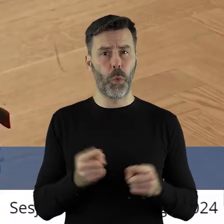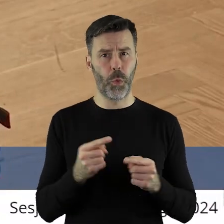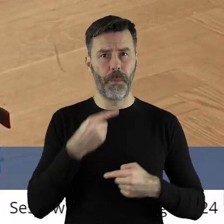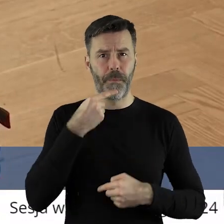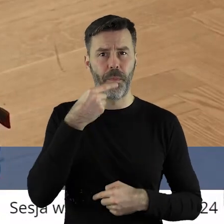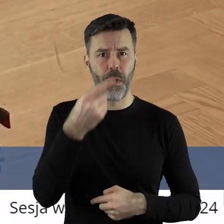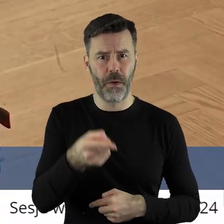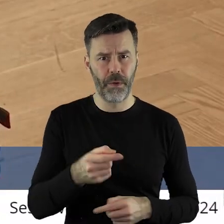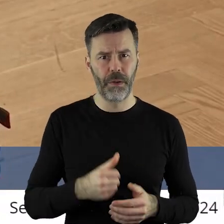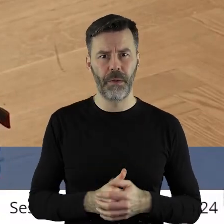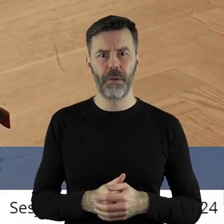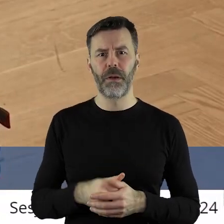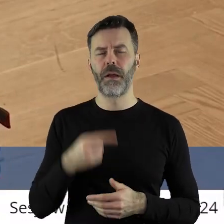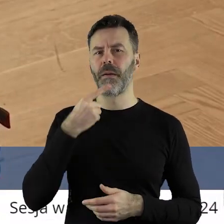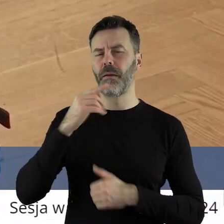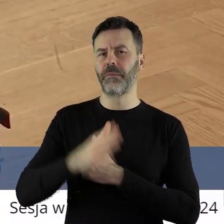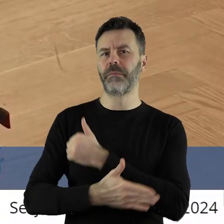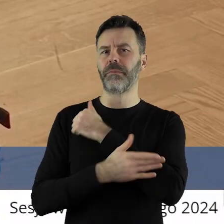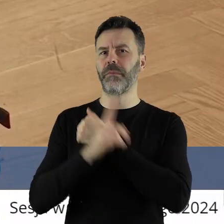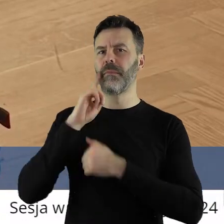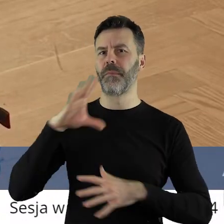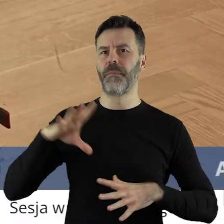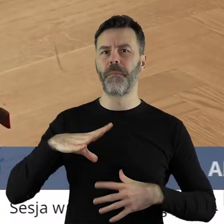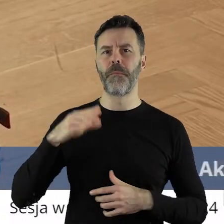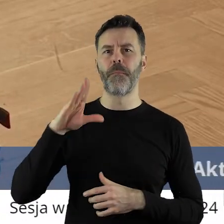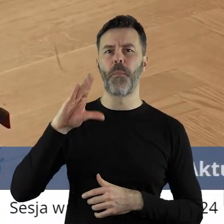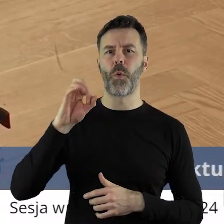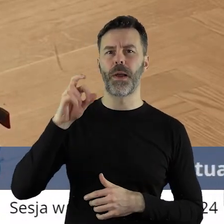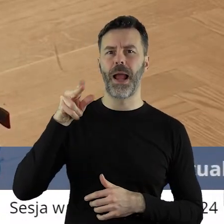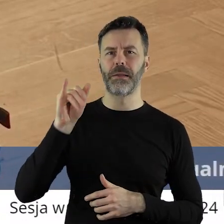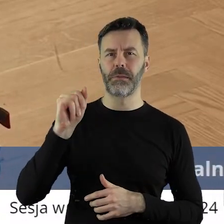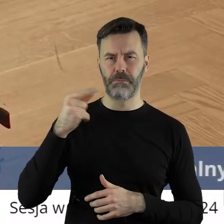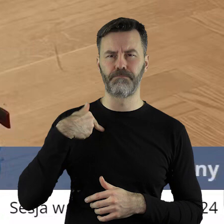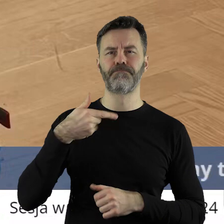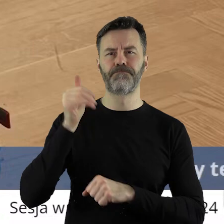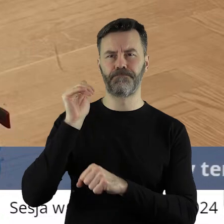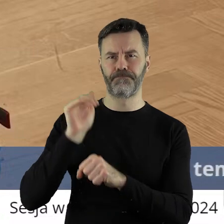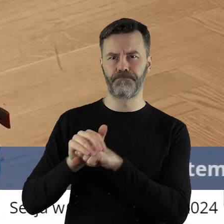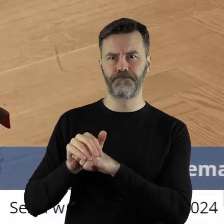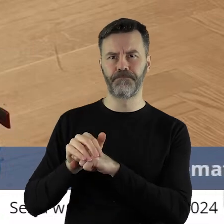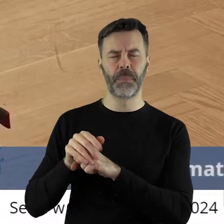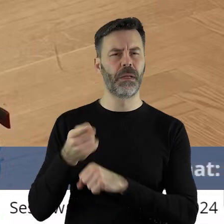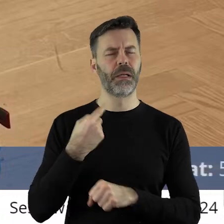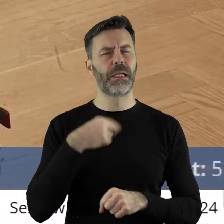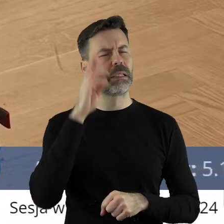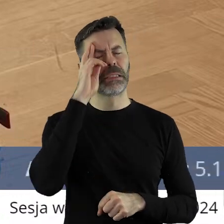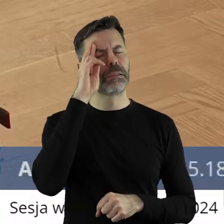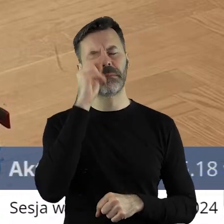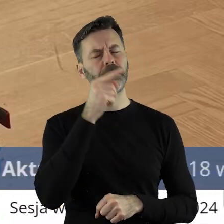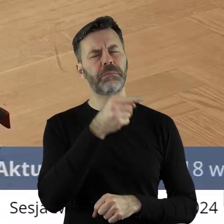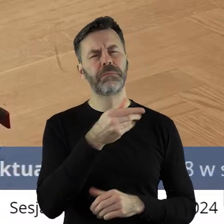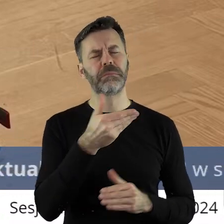ale bardzo chciałbym podbić głos pana radnego Marcina Bugajskiego. Nie bardzo mogę zrozumieć,